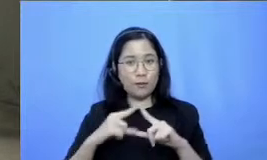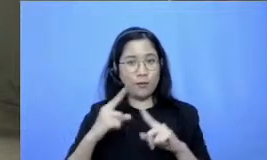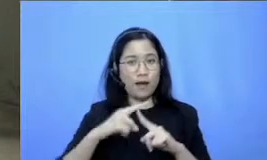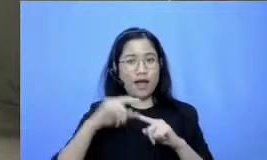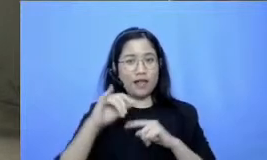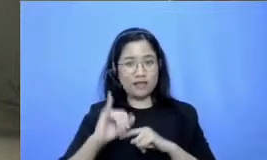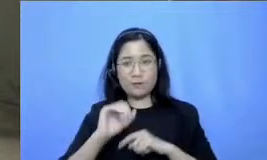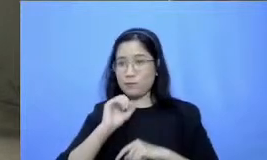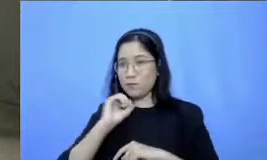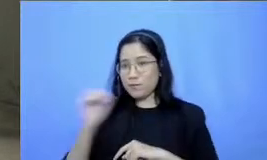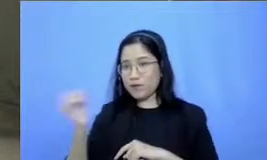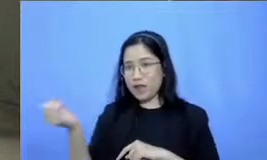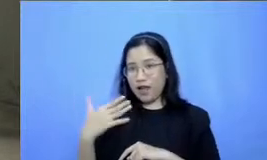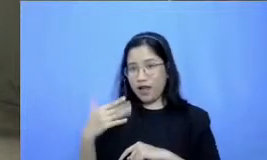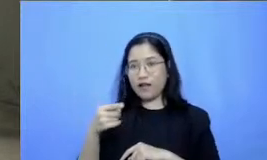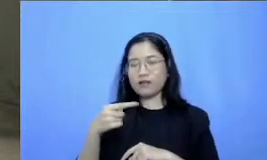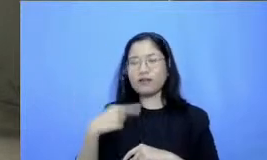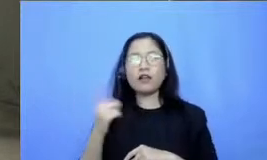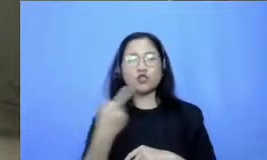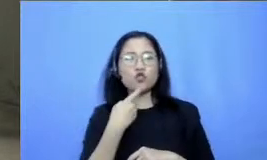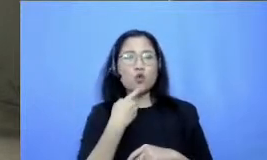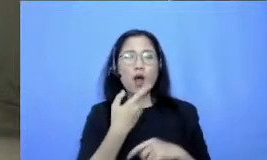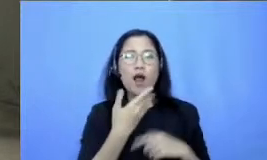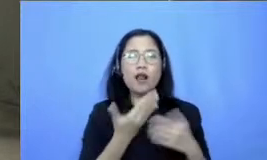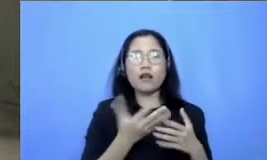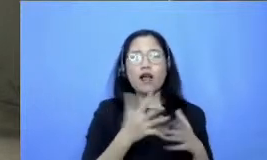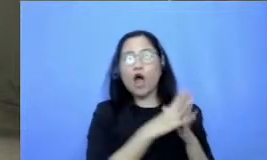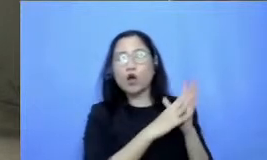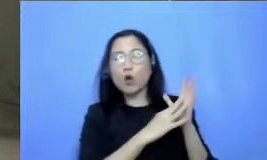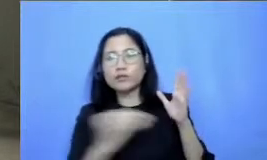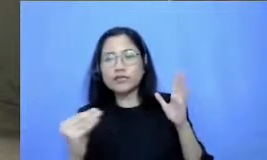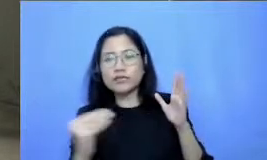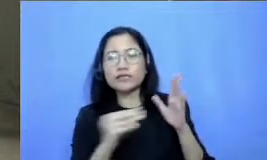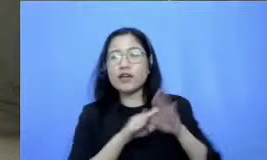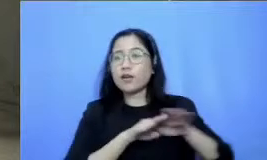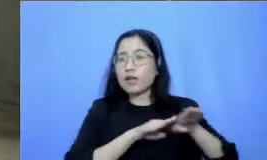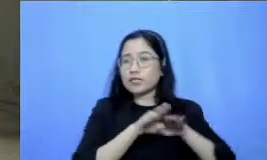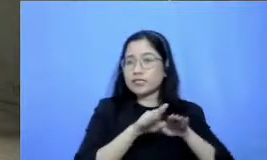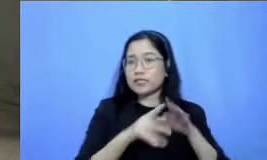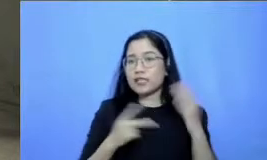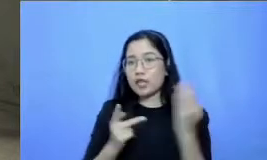Teknologi memang kita harus melakukannya secara bersama supaya terciptanya akselerasi teknologi